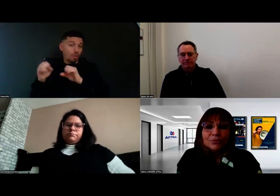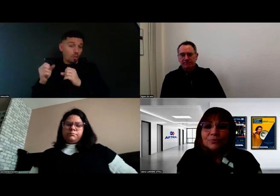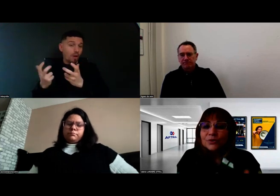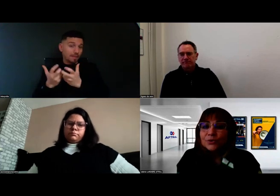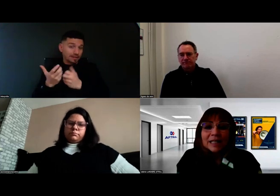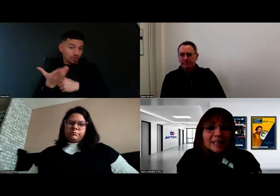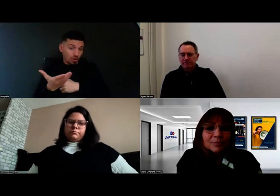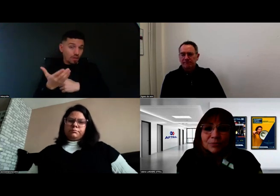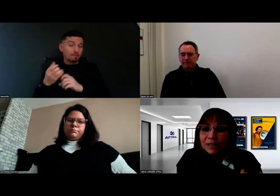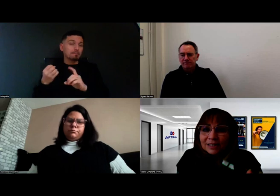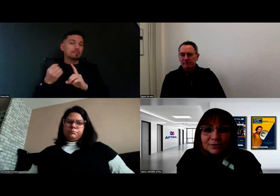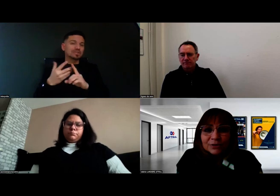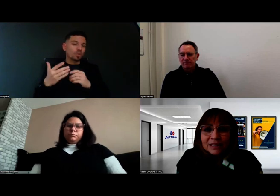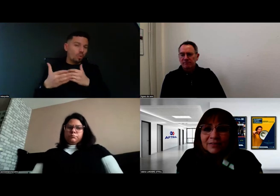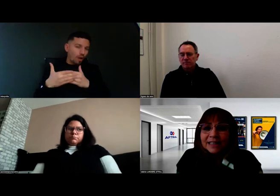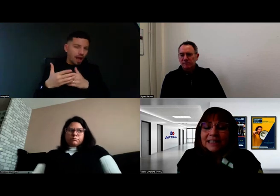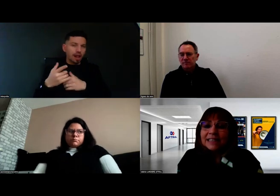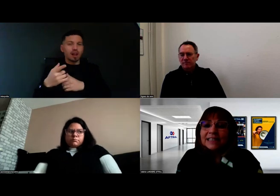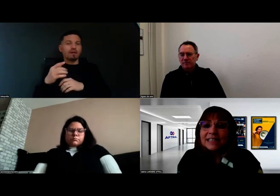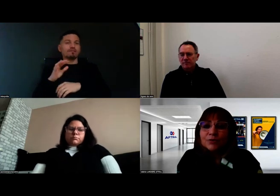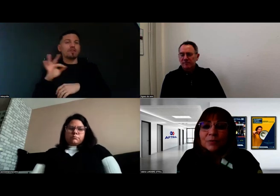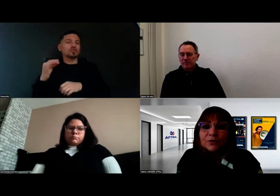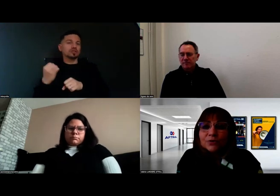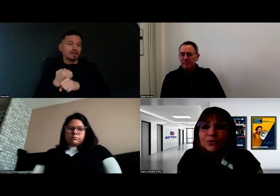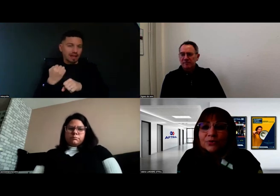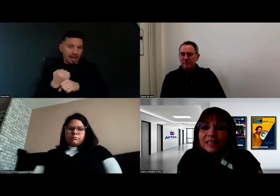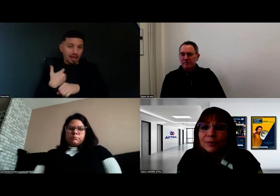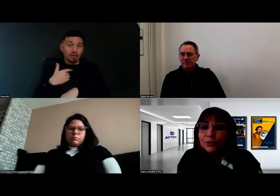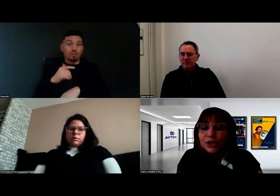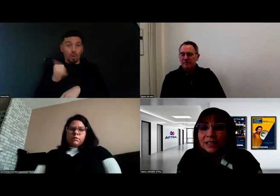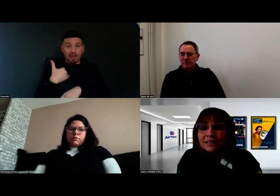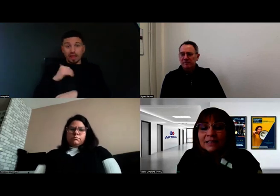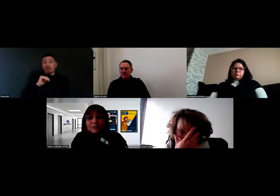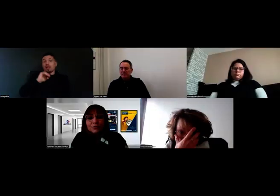donc Mission Locale, Cap Emploi, France Travail... et c'est auprès d'eux que l'on va se rapprocher